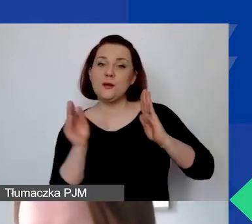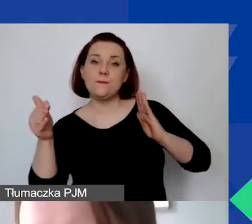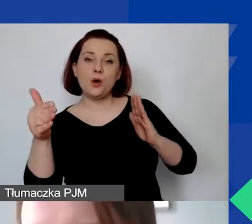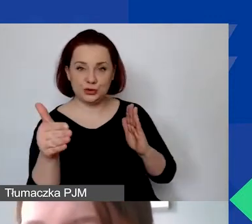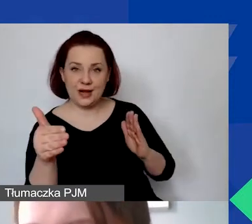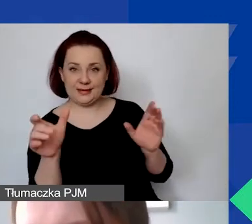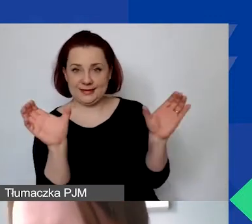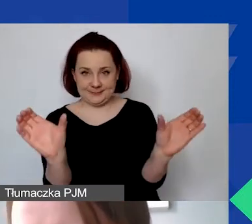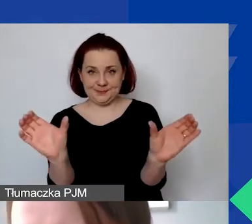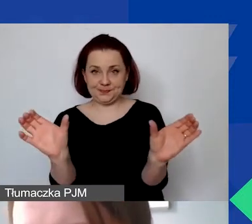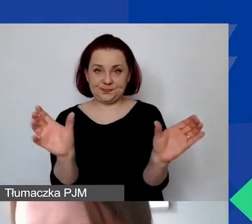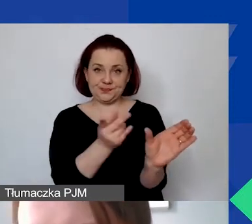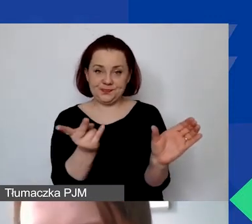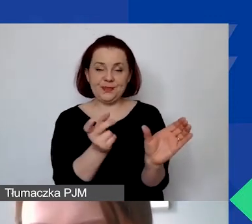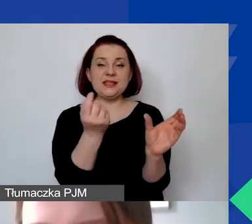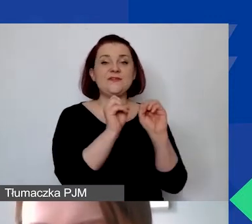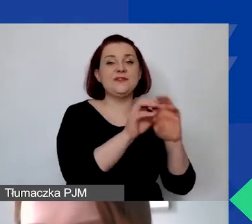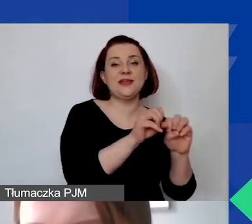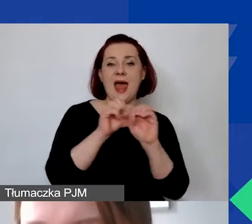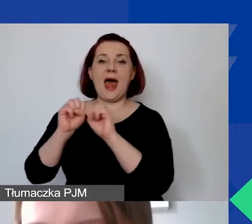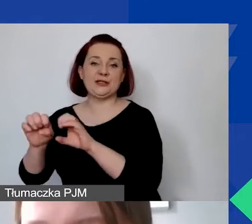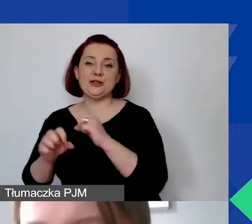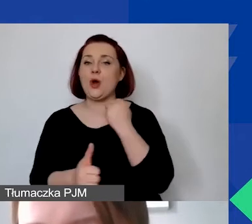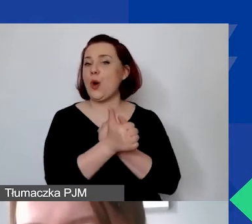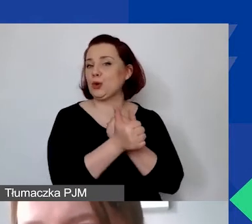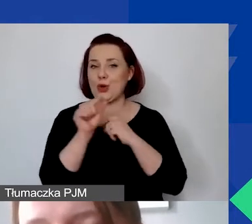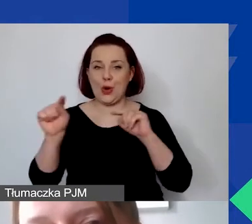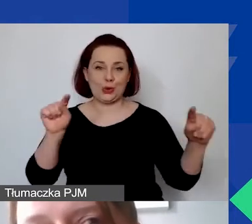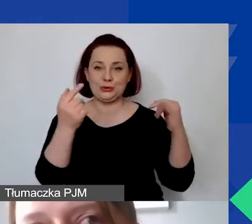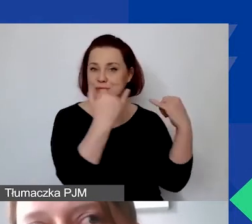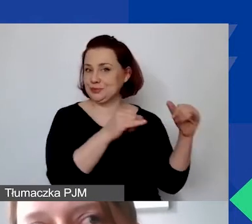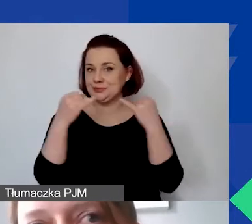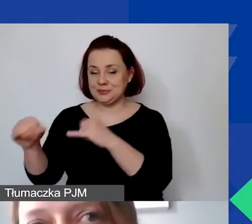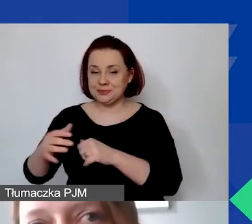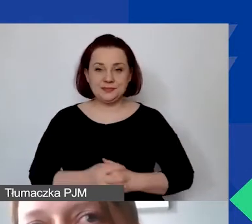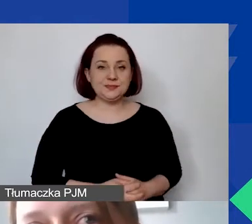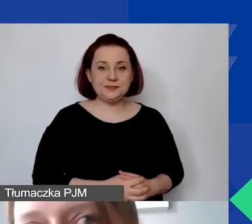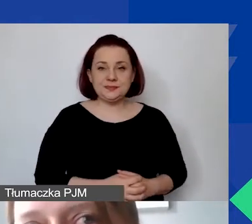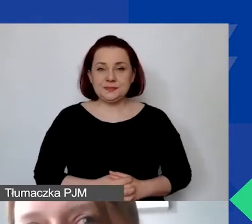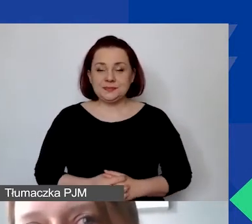Za chwileczkę wyjaśnię, na czym polega ta różnica. To nie do końca jest zbieżne z tym,